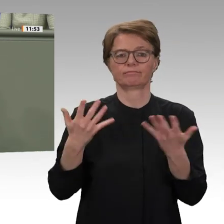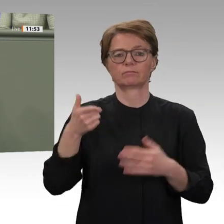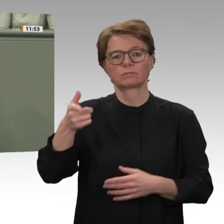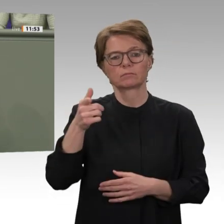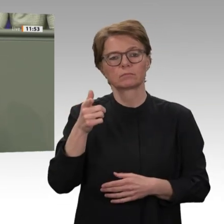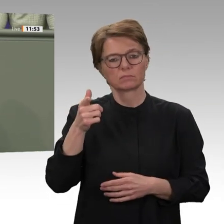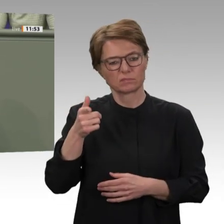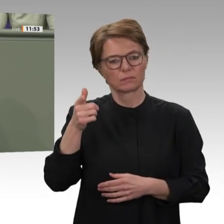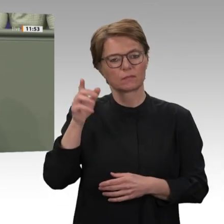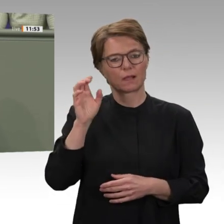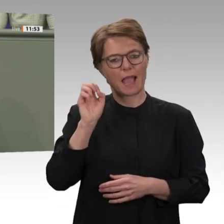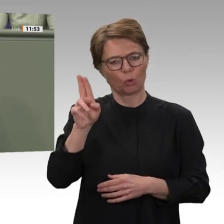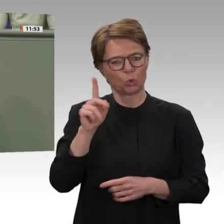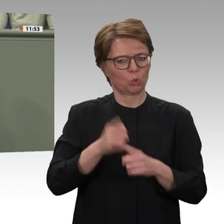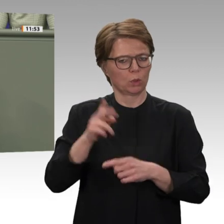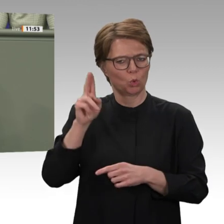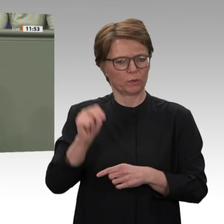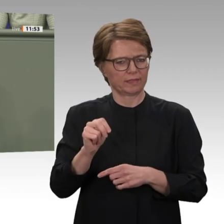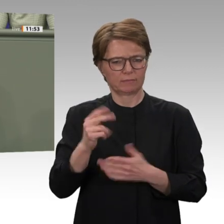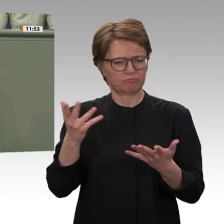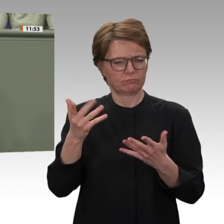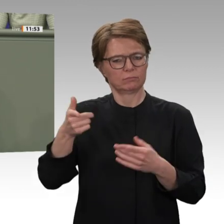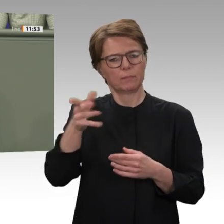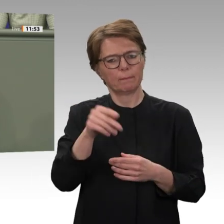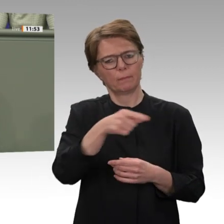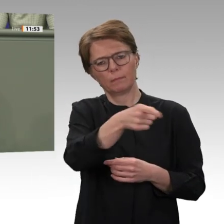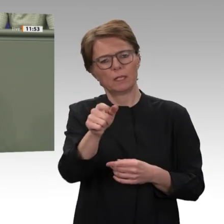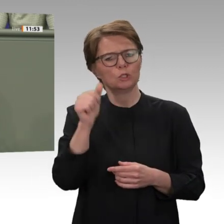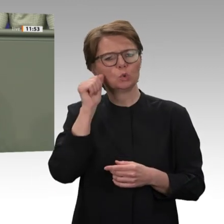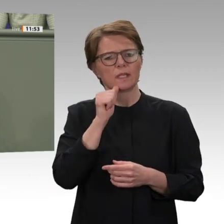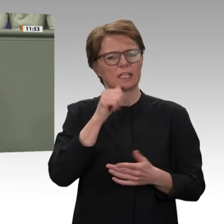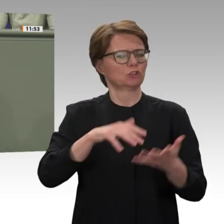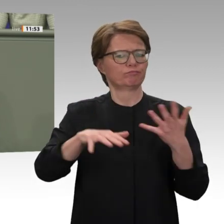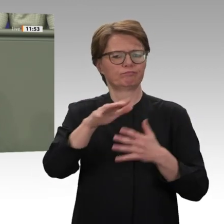Die Große Koalition fordert in ihrem Sudan- Antrag, den wirtschaftlichen Reformprozess